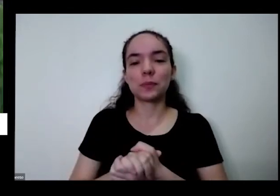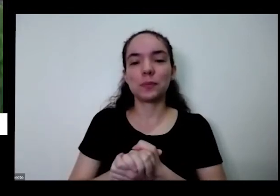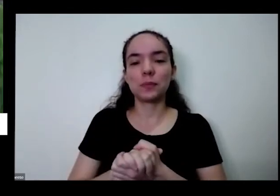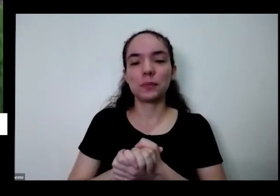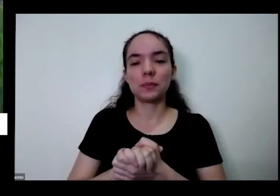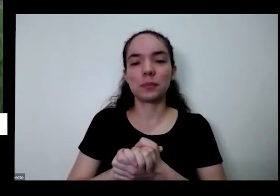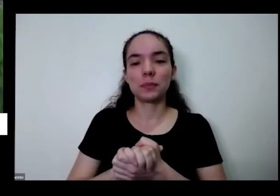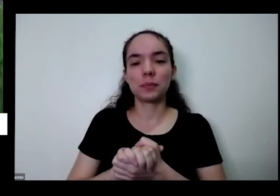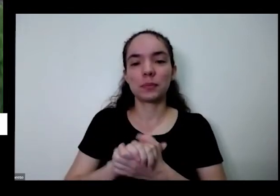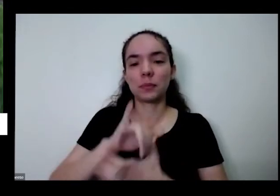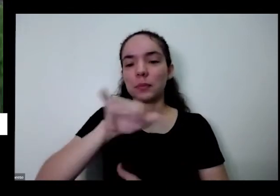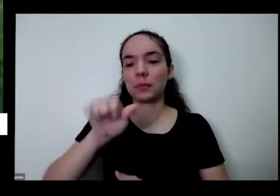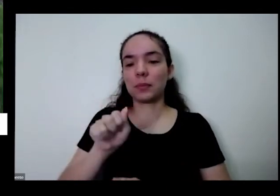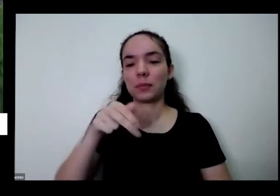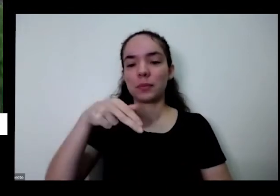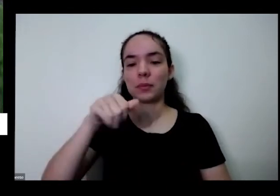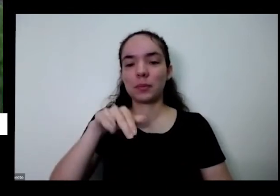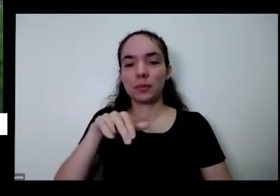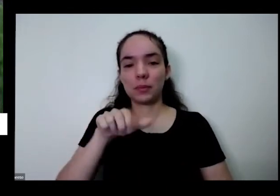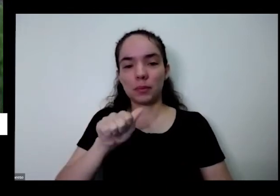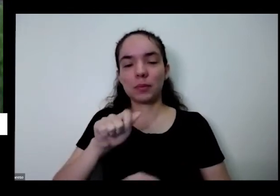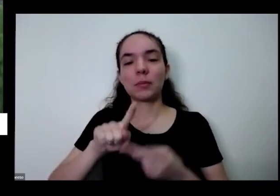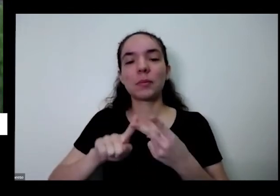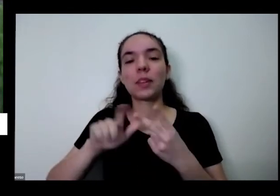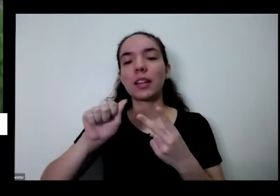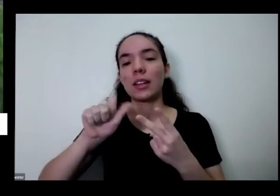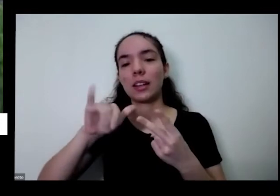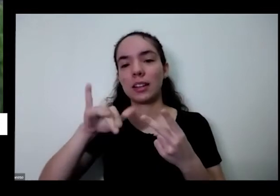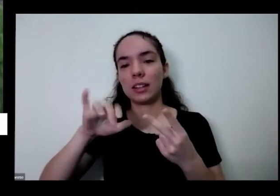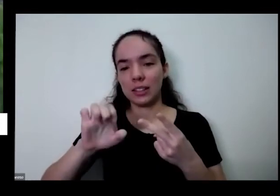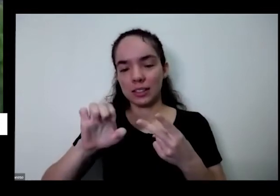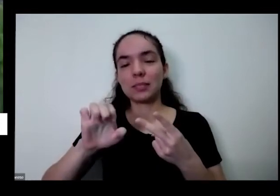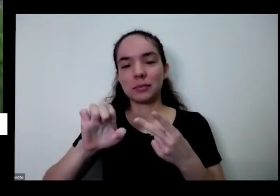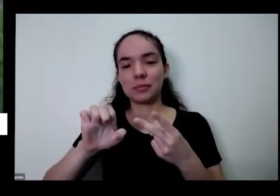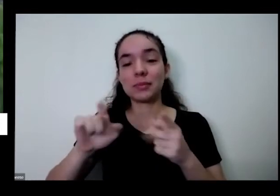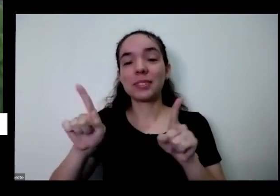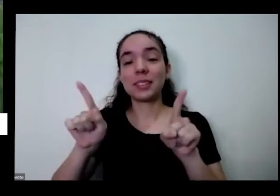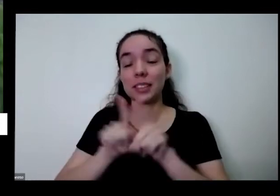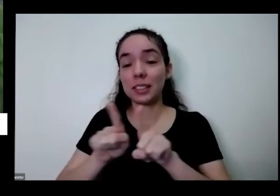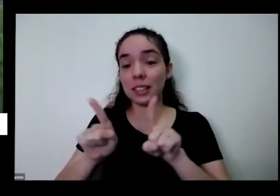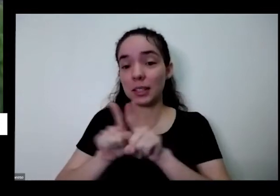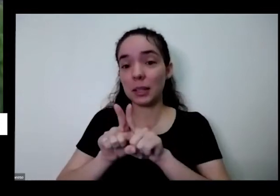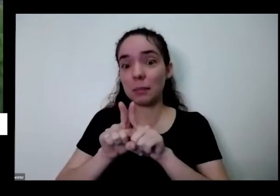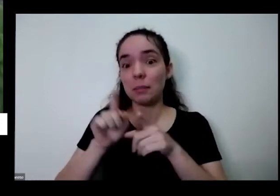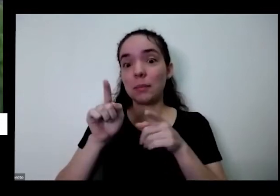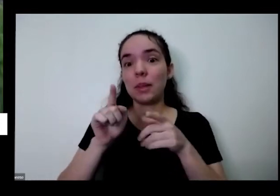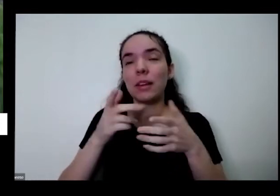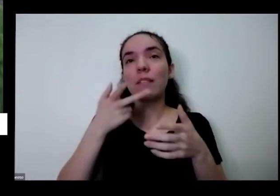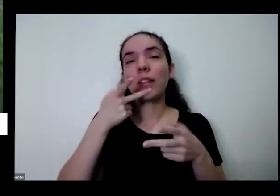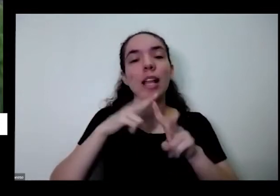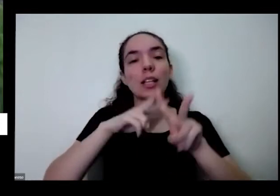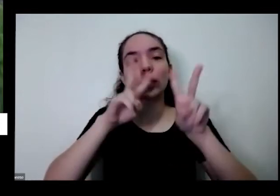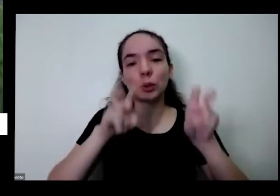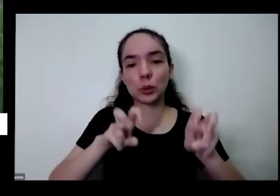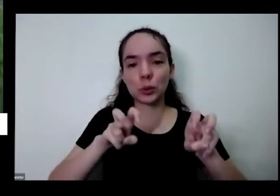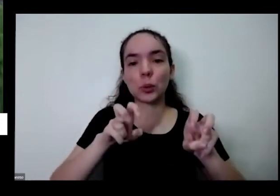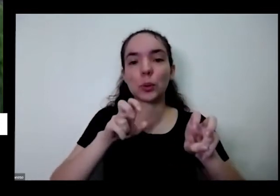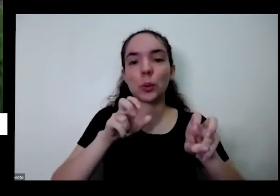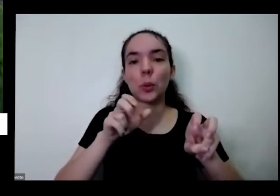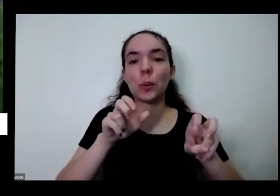a Janaína Almeida e Aline Lima ah e também fala sobre as pílulas né que antes antes desta oficina